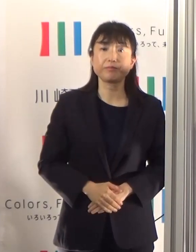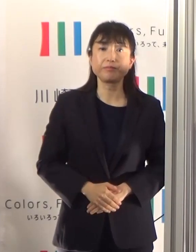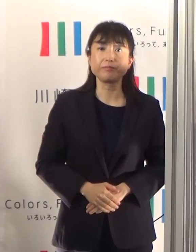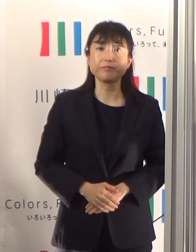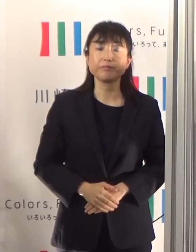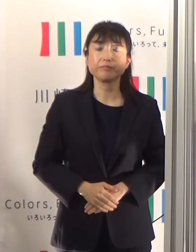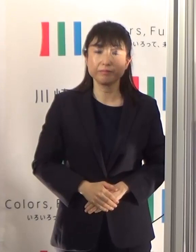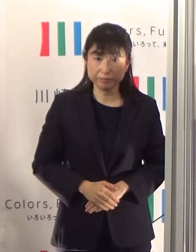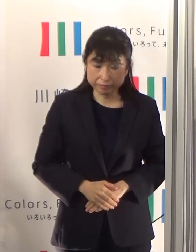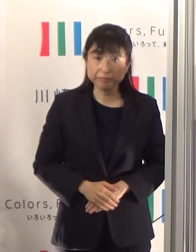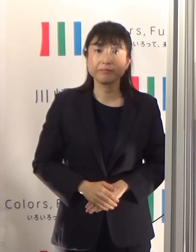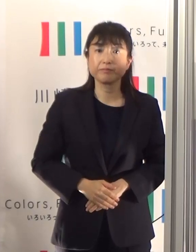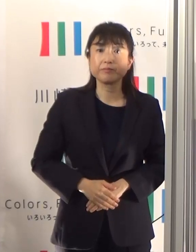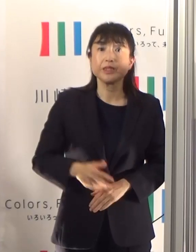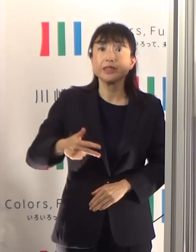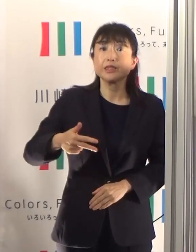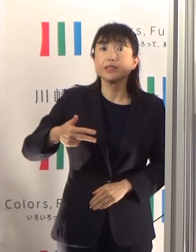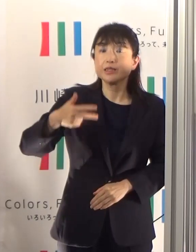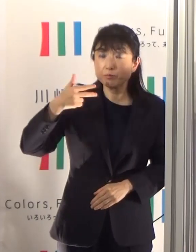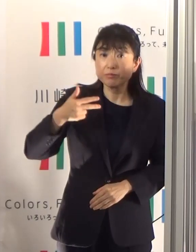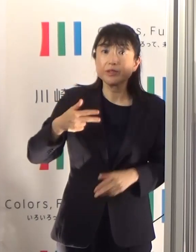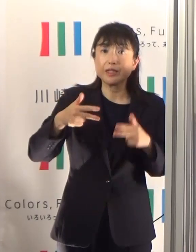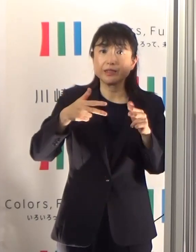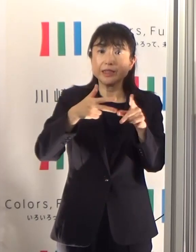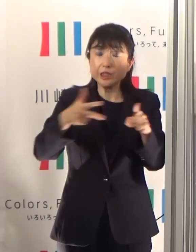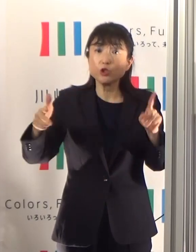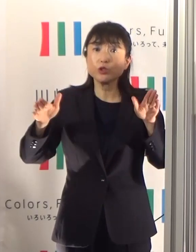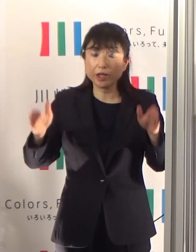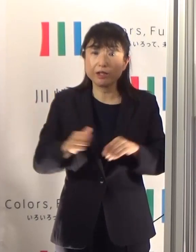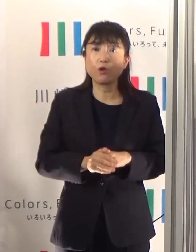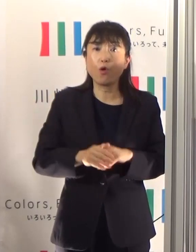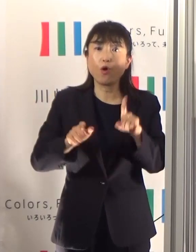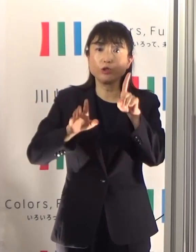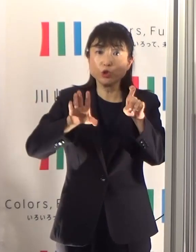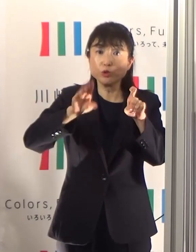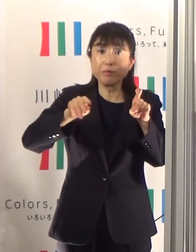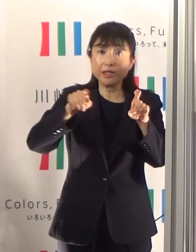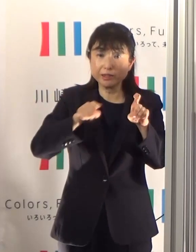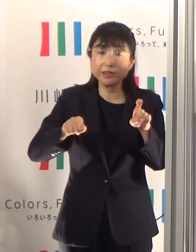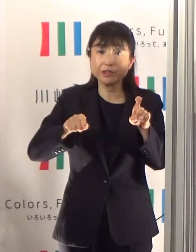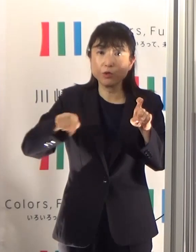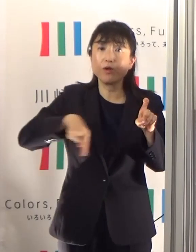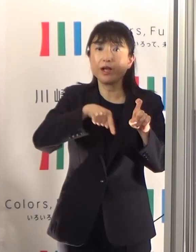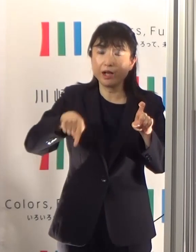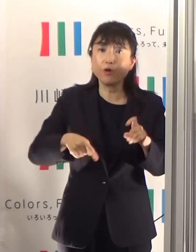直近1週間の10万人当たりの新規陽性者数というものを棒グラフで表しておりますけれども、